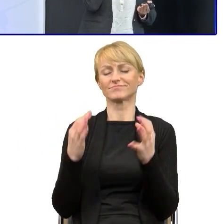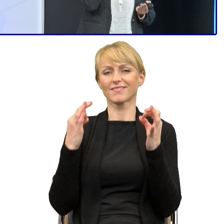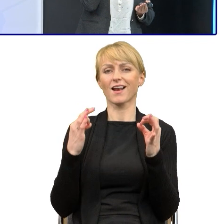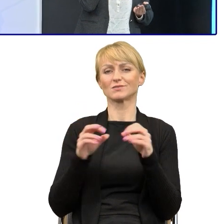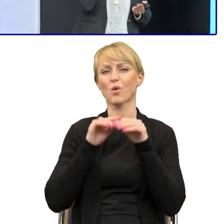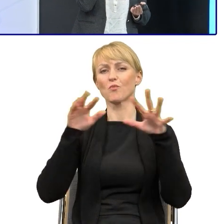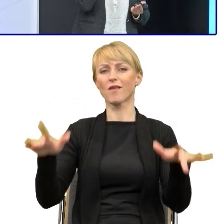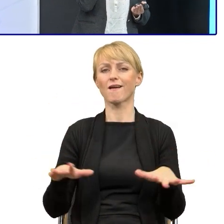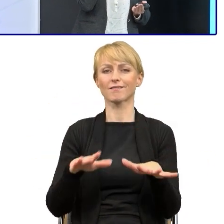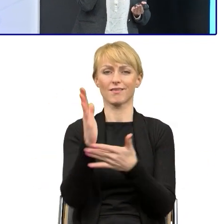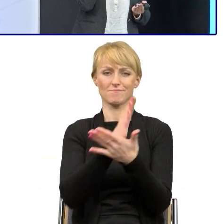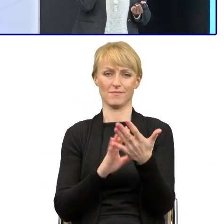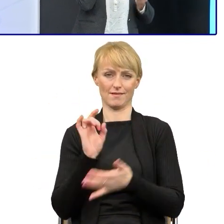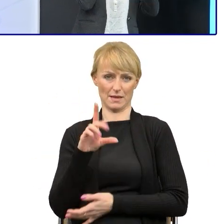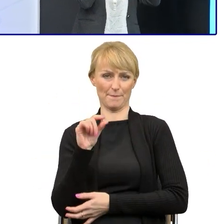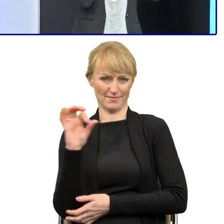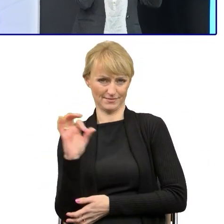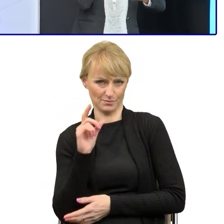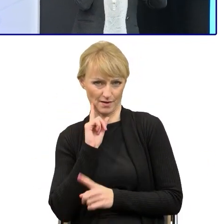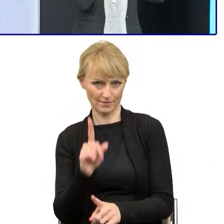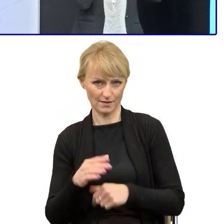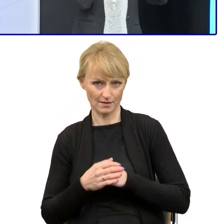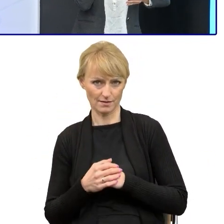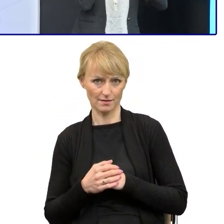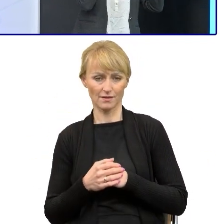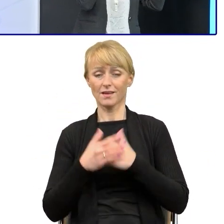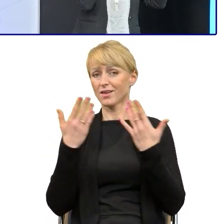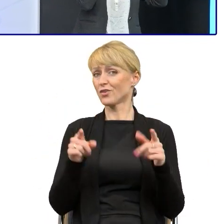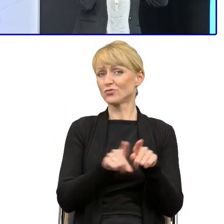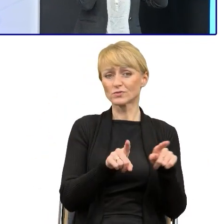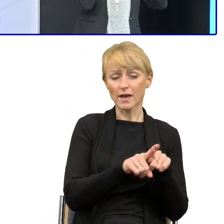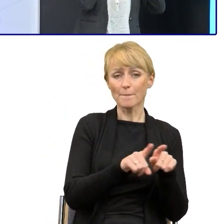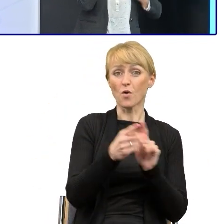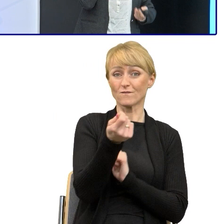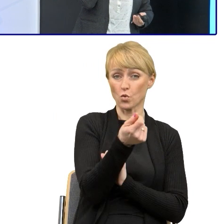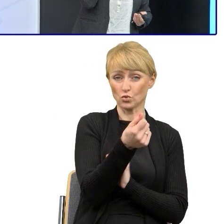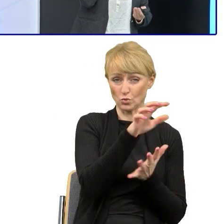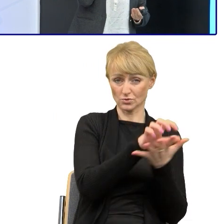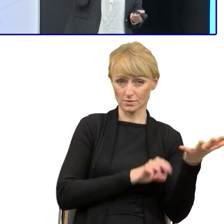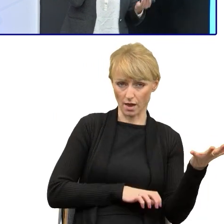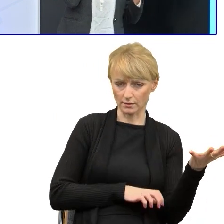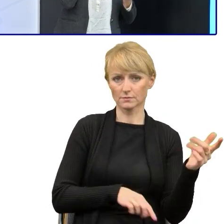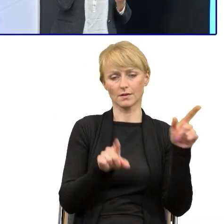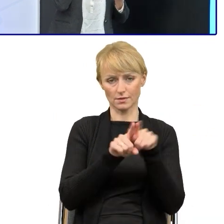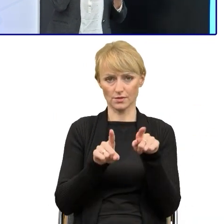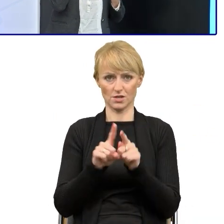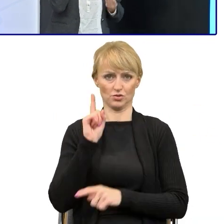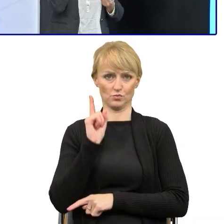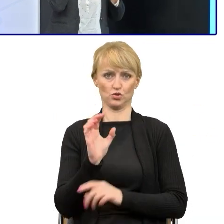I dzisiaj tak czytamy, tzn. nikt nie przeczyta nowego funduszowego tekstu, jeśli nie będzie dobrej struktury tekstu i dobrego uporządkowania.